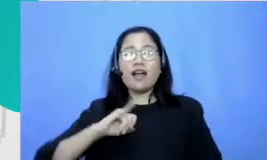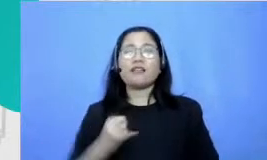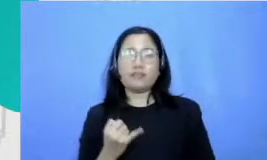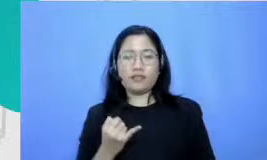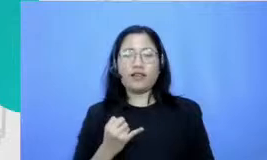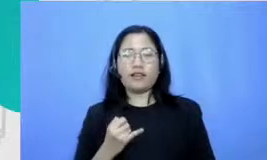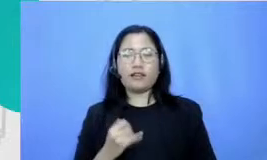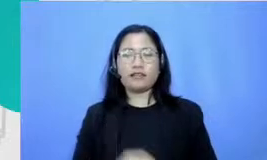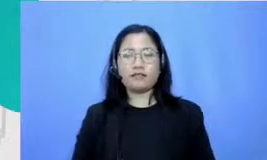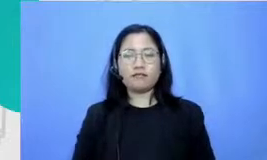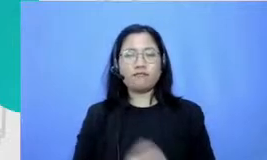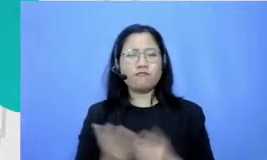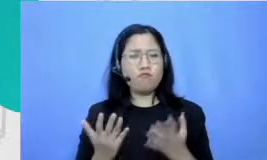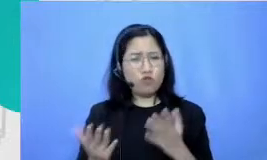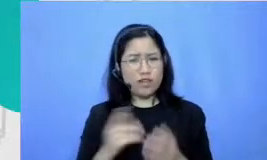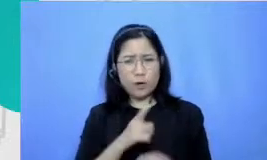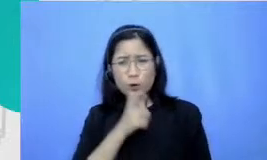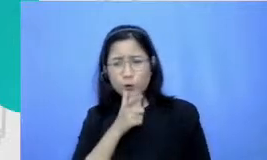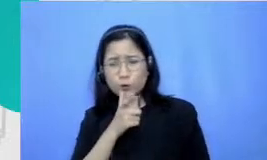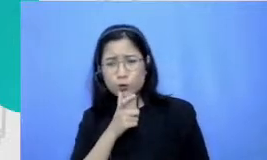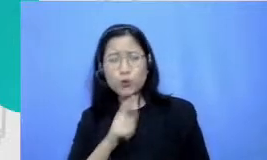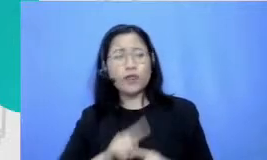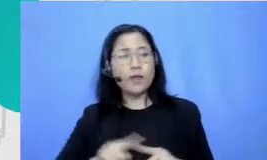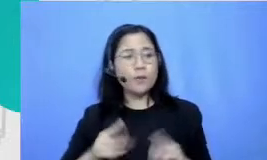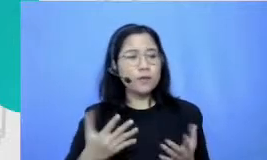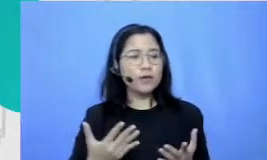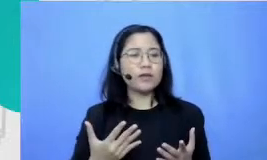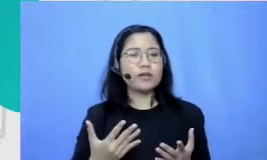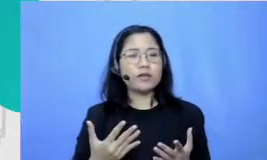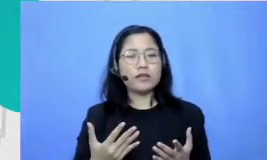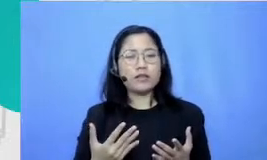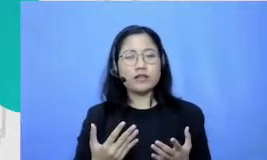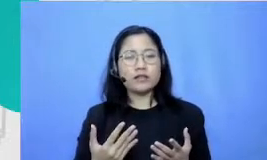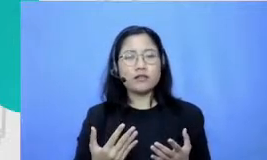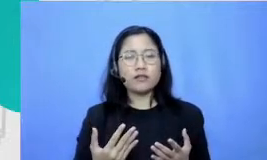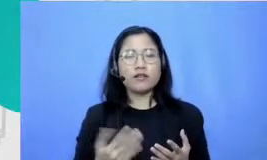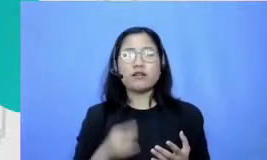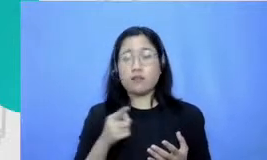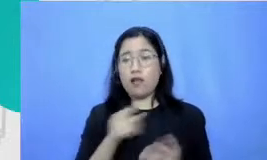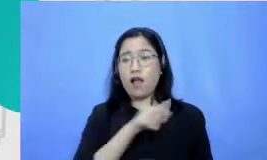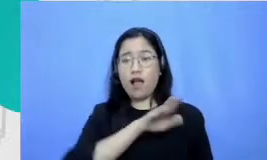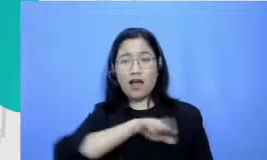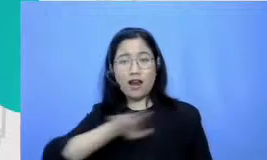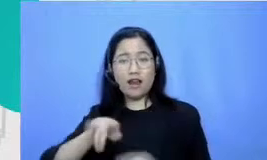terdengar lucu gitu ya tapi sesungguhnya kan buat apalagi buat anak SD waktu itu enggak bisa